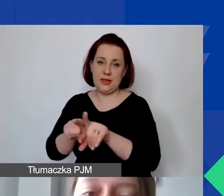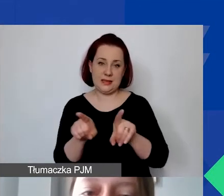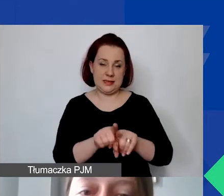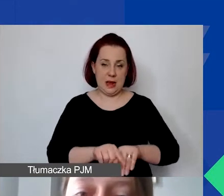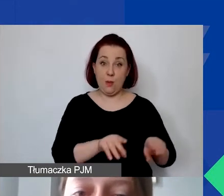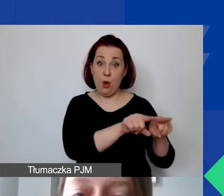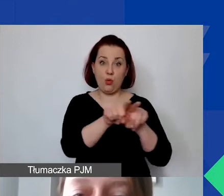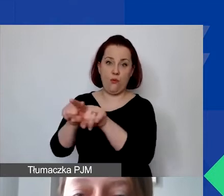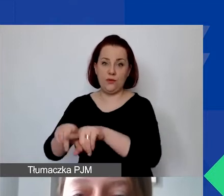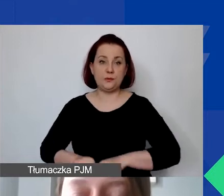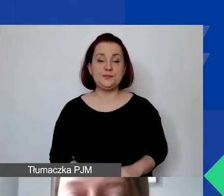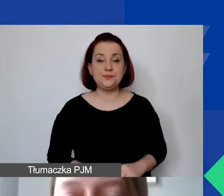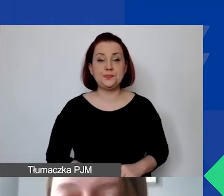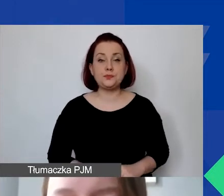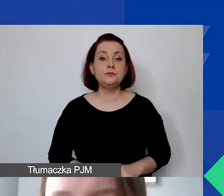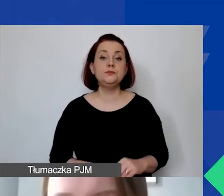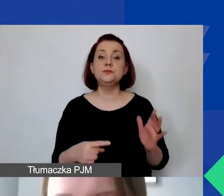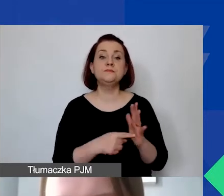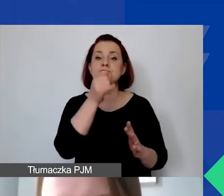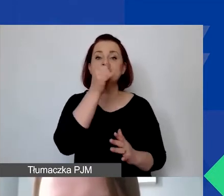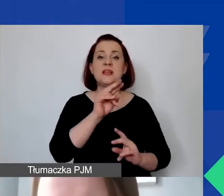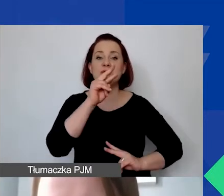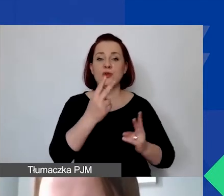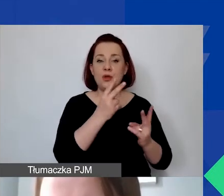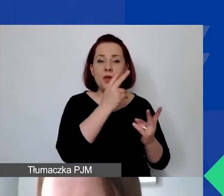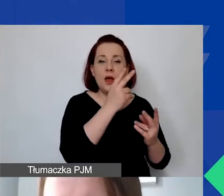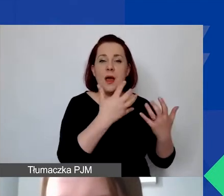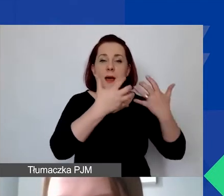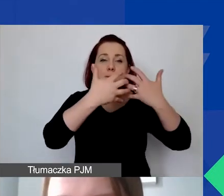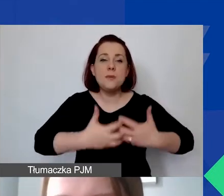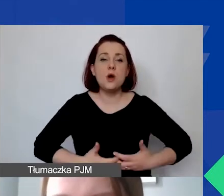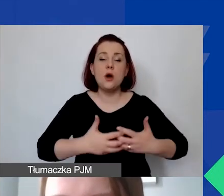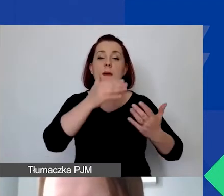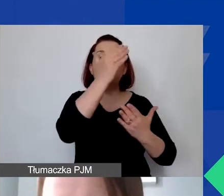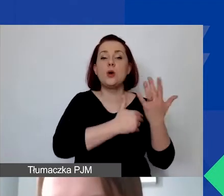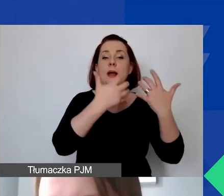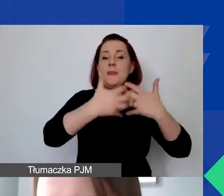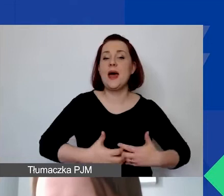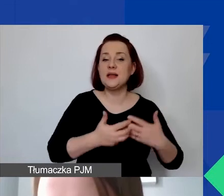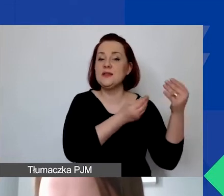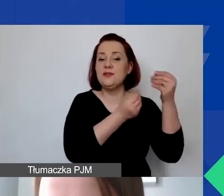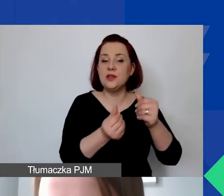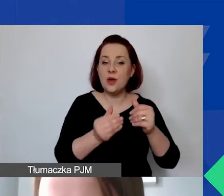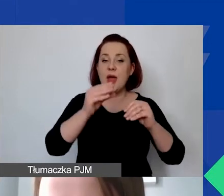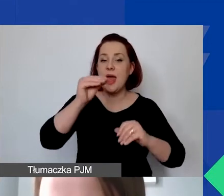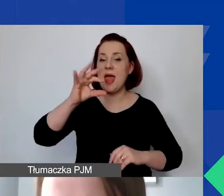Co istotne, nie może on pochodzić także z programów Mechanizmu Finansowego EOG czy Norweskiego Mechanizmu Finansowego